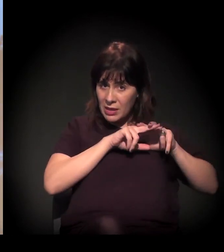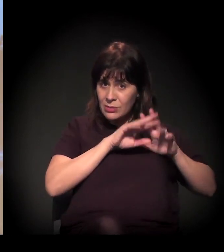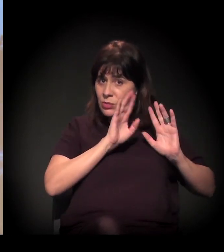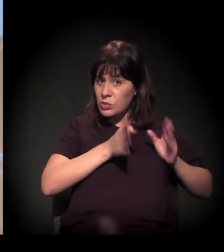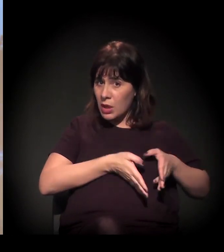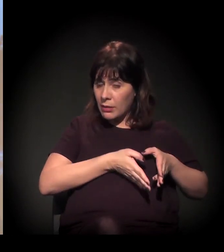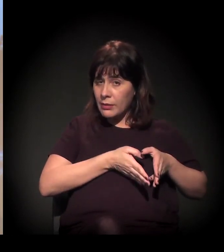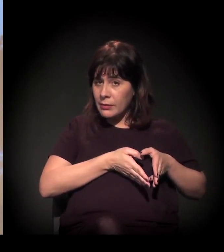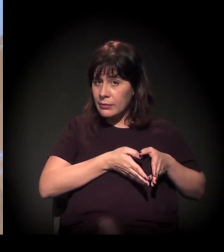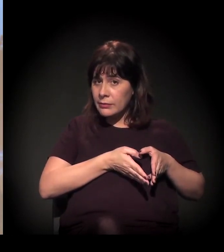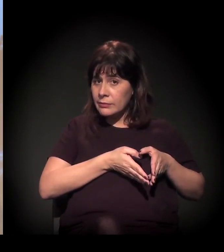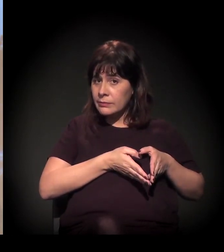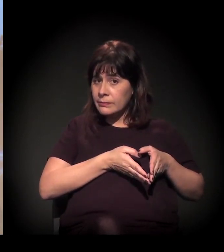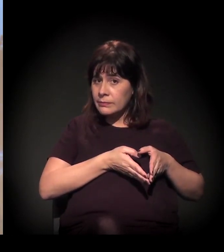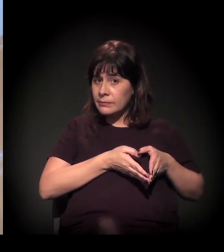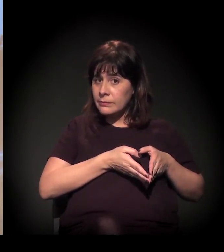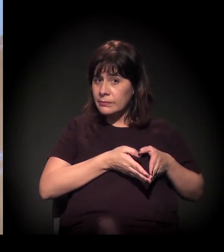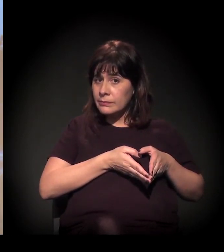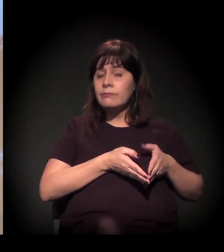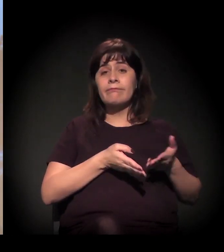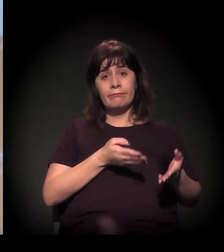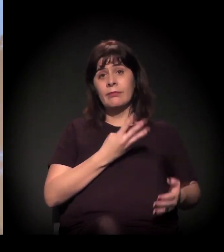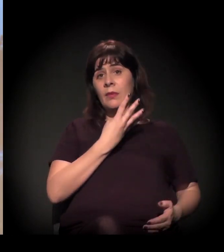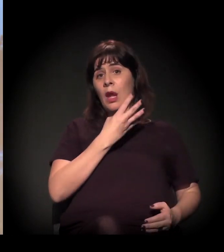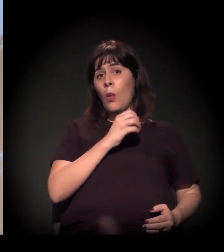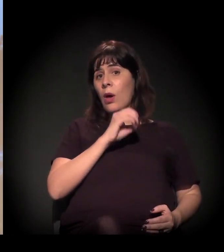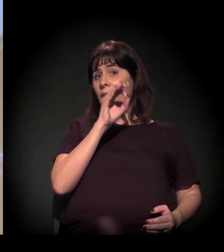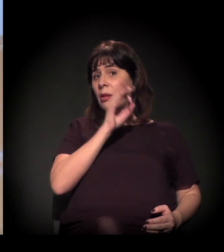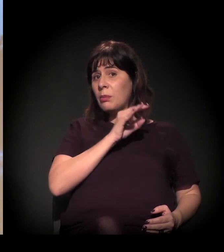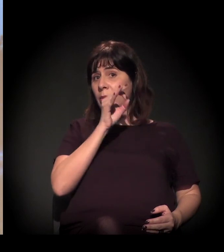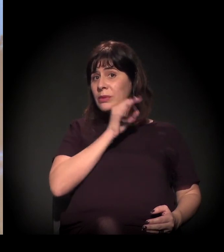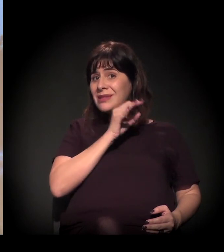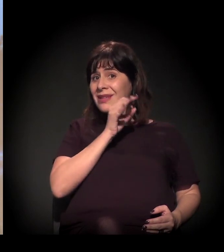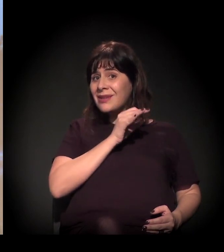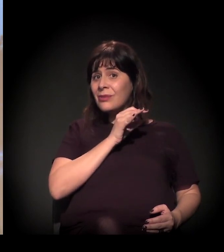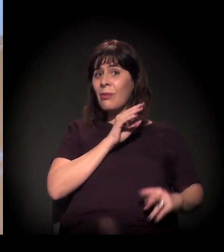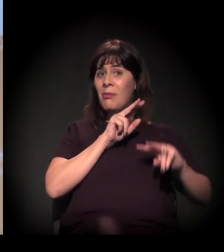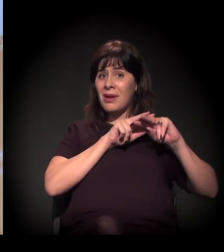− a gente tem que lembrar também que 40% do sistema carcerário é tráfico de drogas.